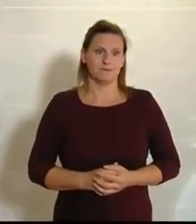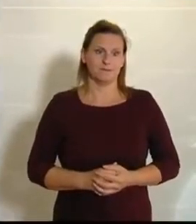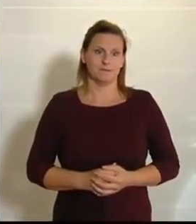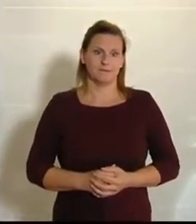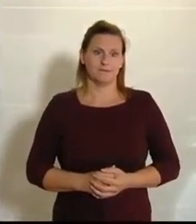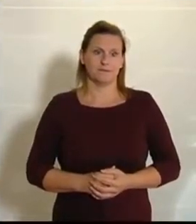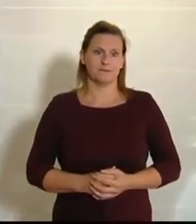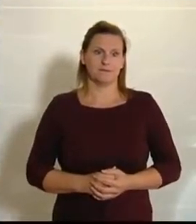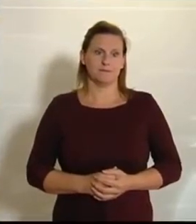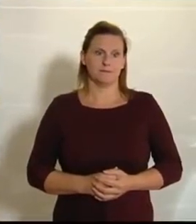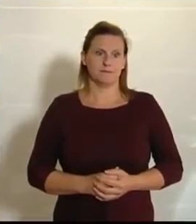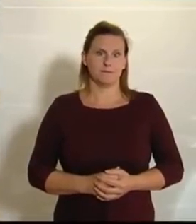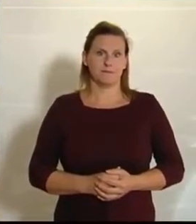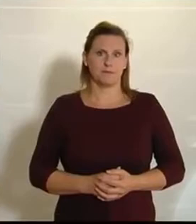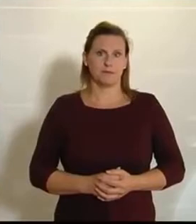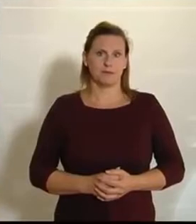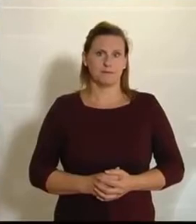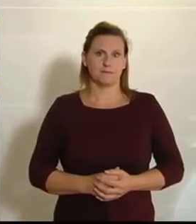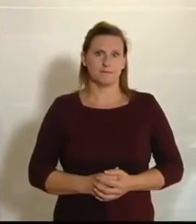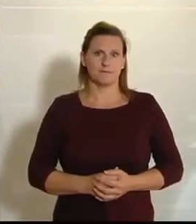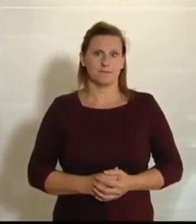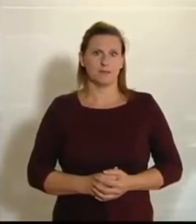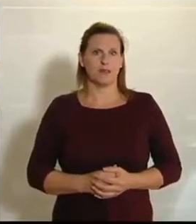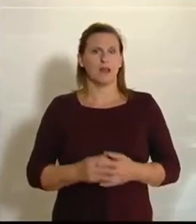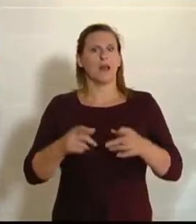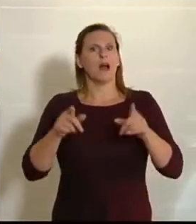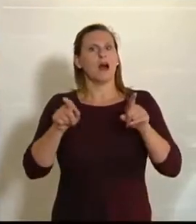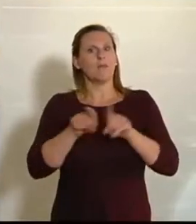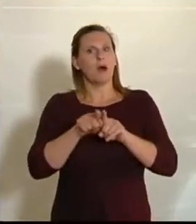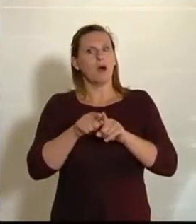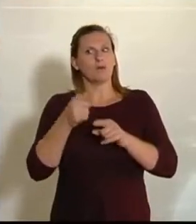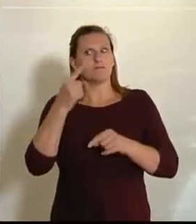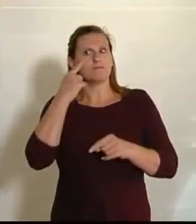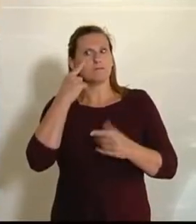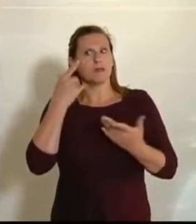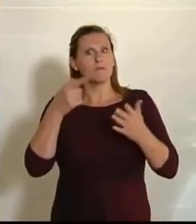Was aber wiederum sehr positiv ist – und dafür möchte ich mich bei den Kollegen von